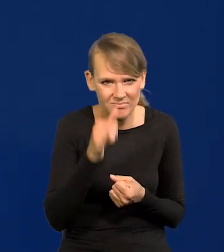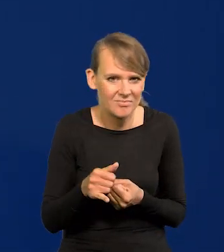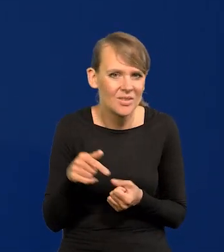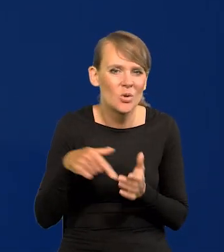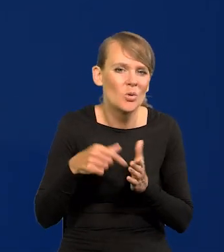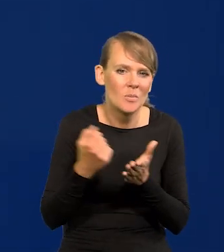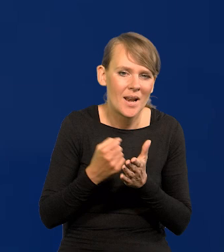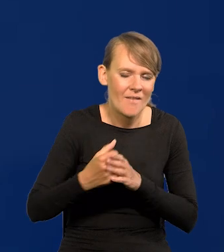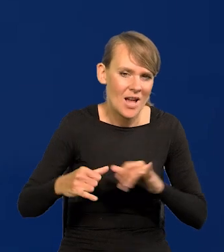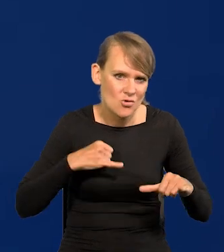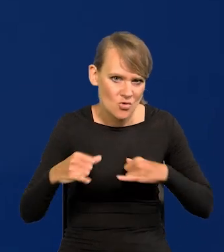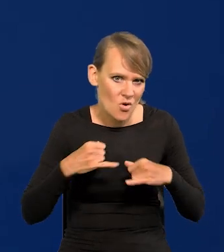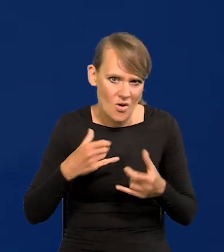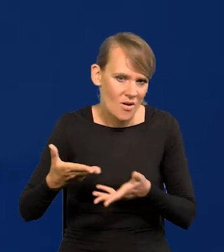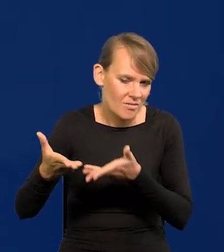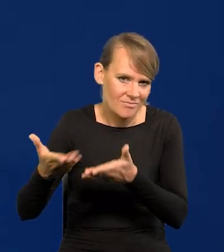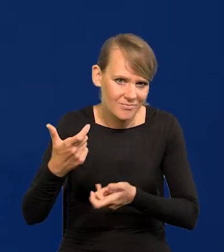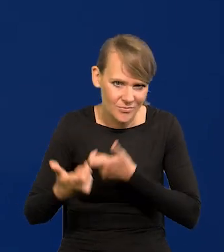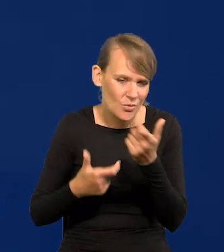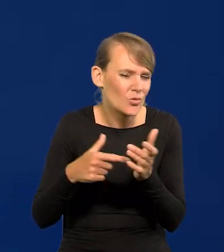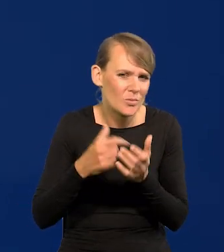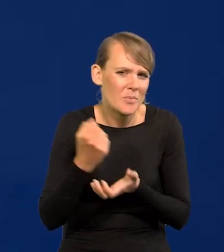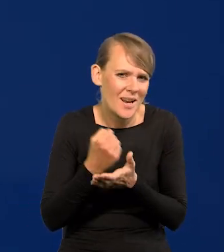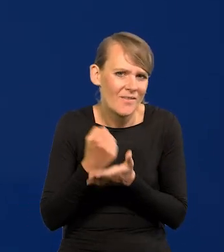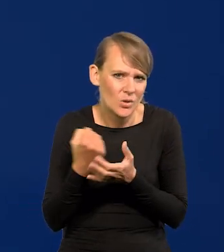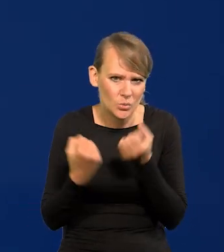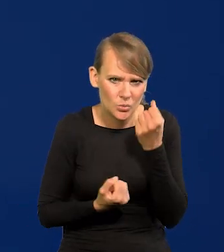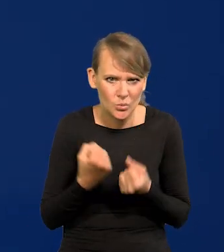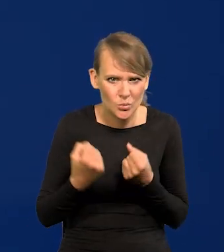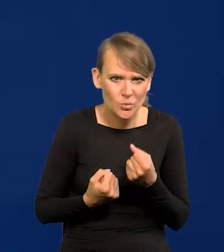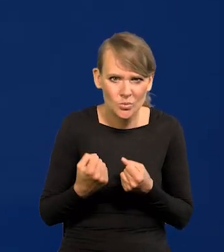To jest kwestia rządu, który się tym zajmuje. Trudna kwestia. To jest główne...